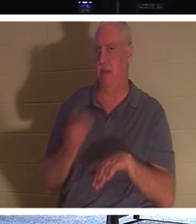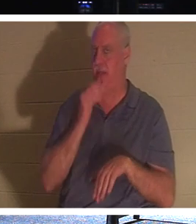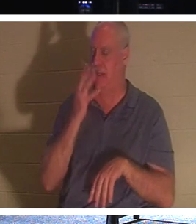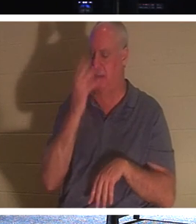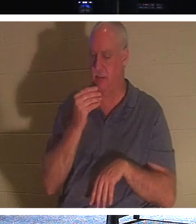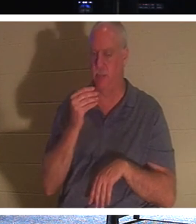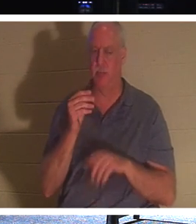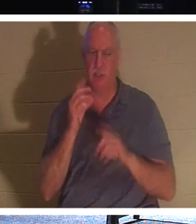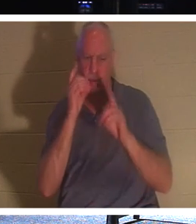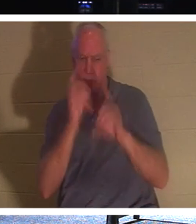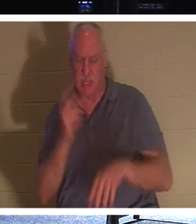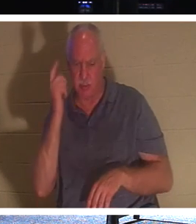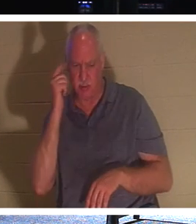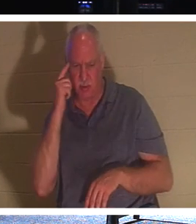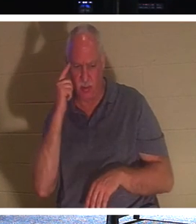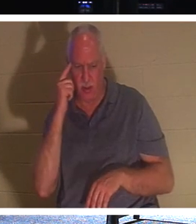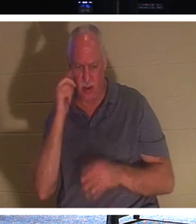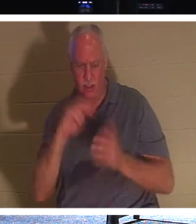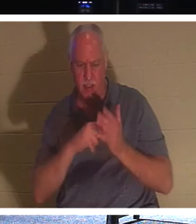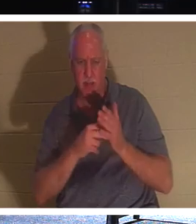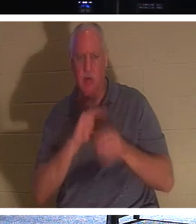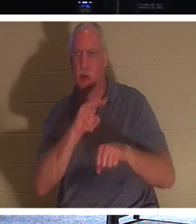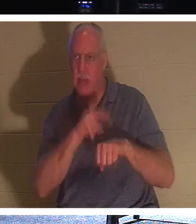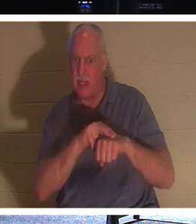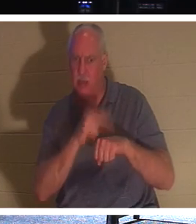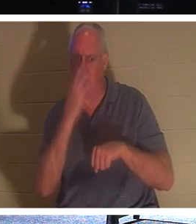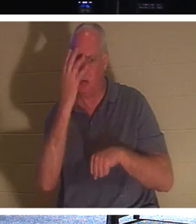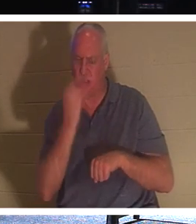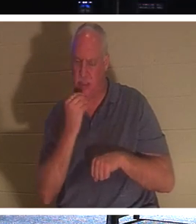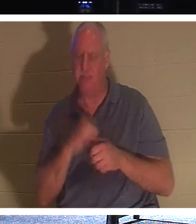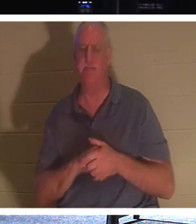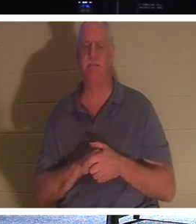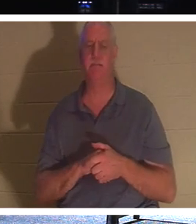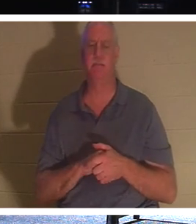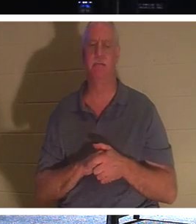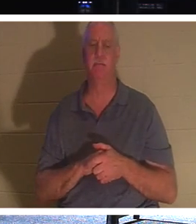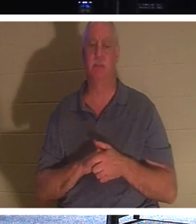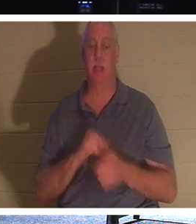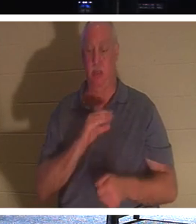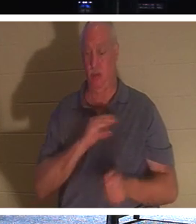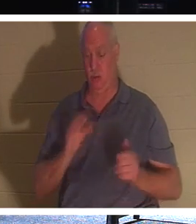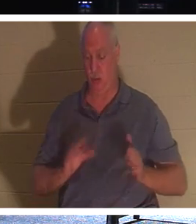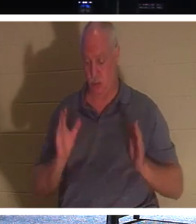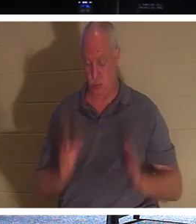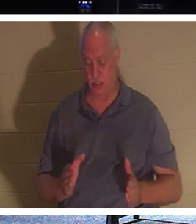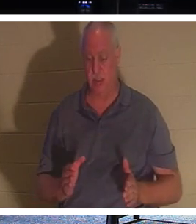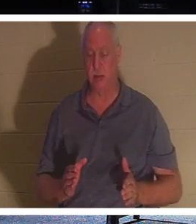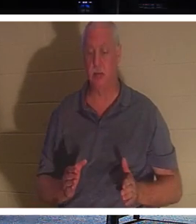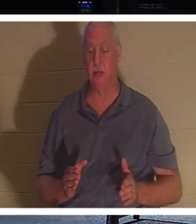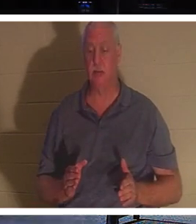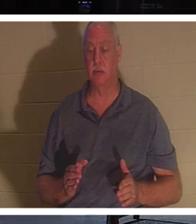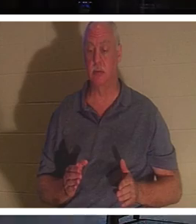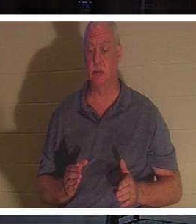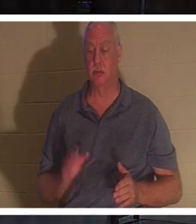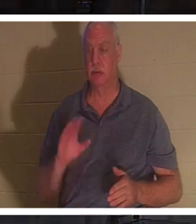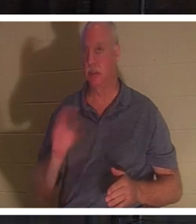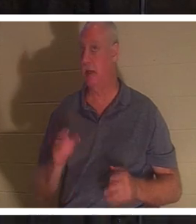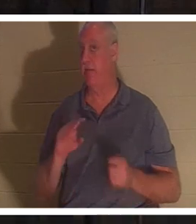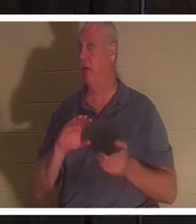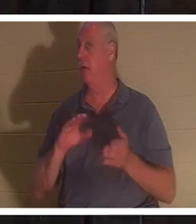शिष्यों ने सोचा कि उनका आशय प्राकृतिक नींद से है।" एक ईसाई के लिए, एक ईसाई कभी नहीं मरता, बाइबिल कहती है।